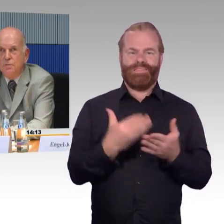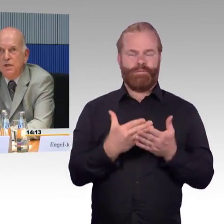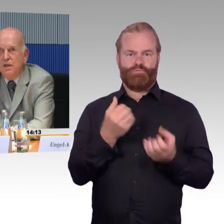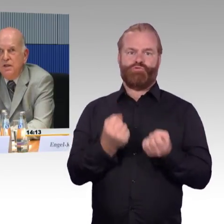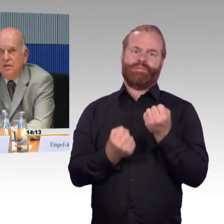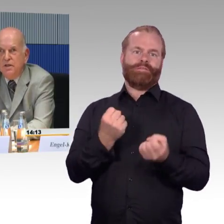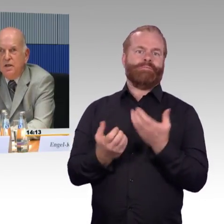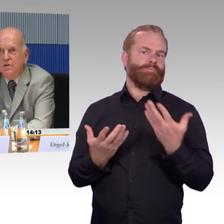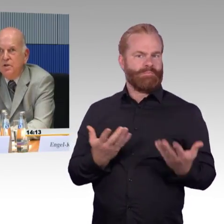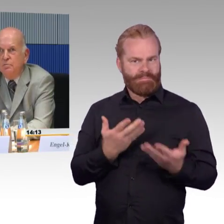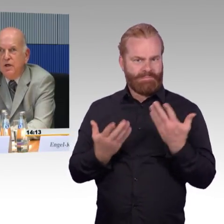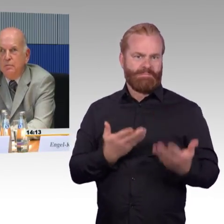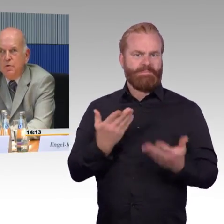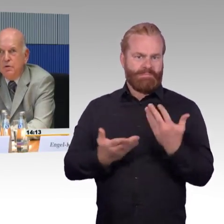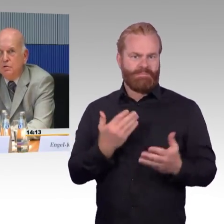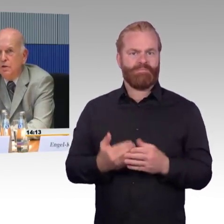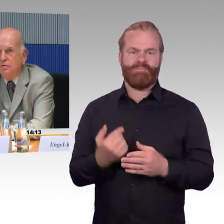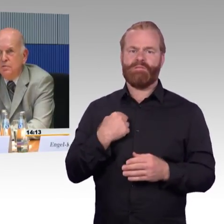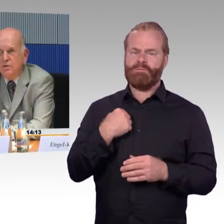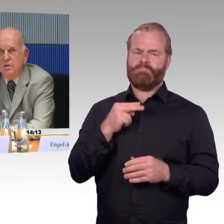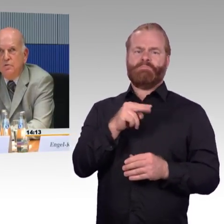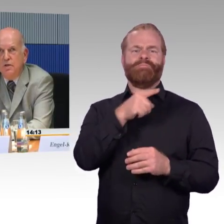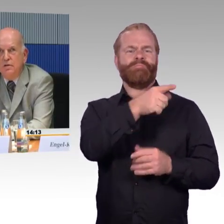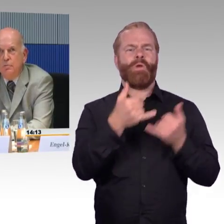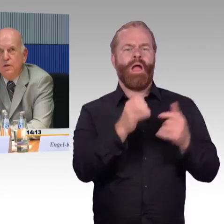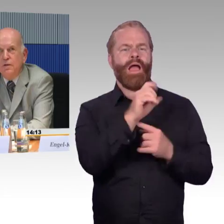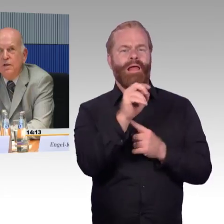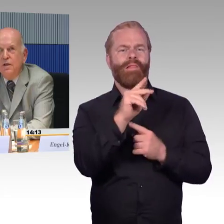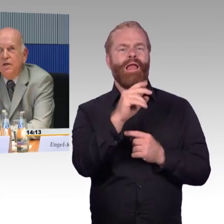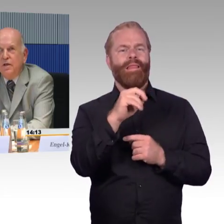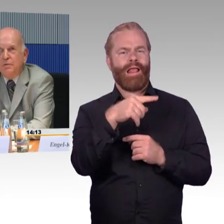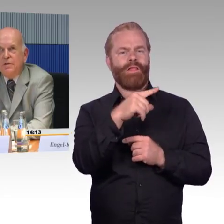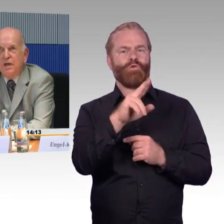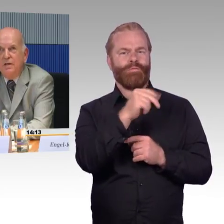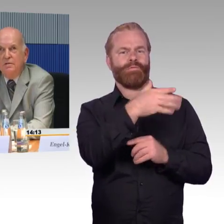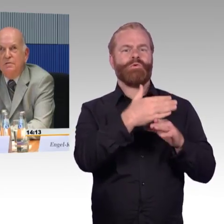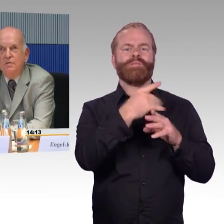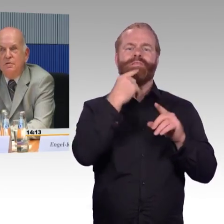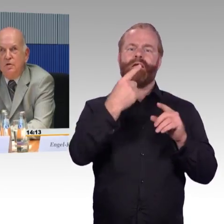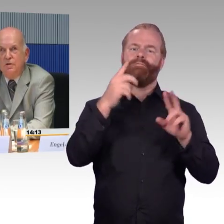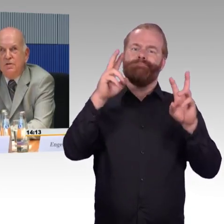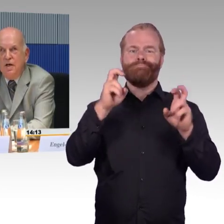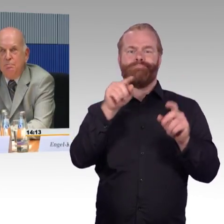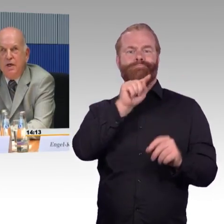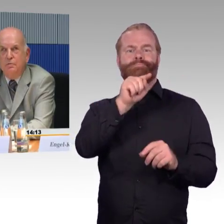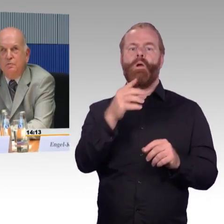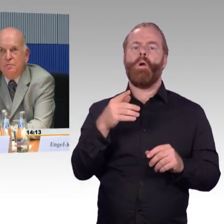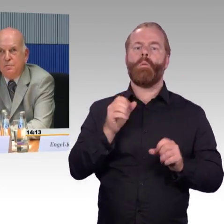Nur in dieser Kleinstadt bei Hamburg, etwa 20.000 Einwohner, gibt es keinen Service beim Bahnhof.